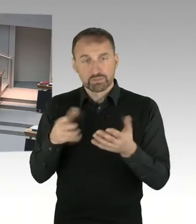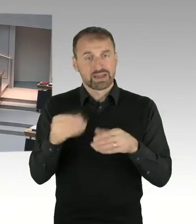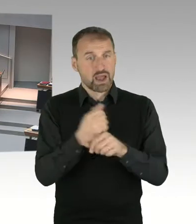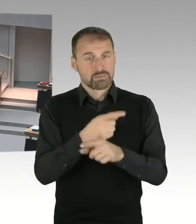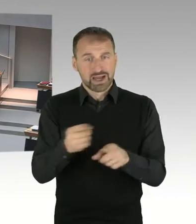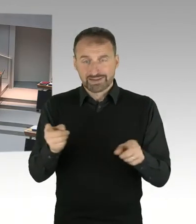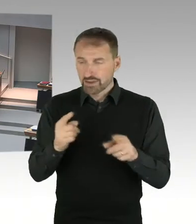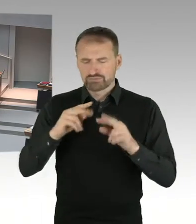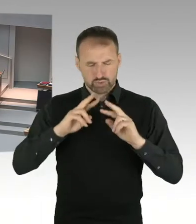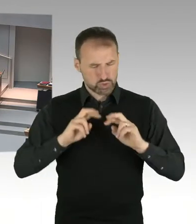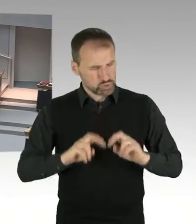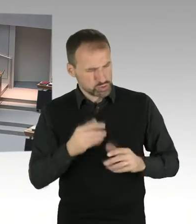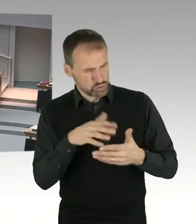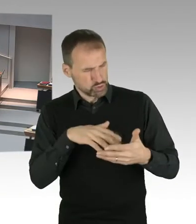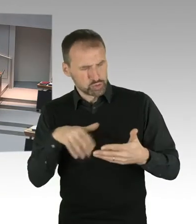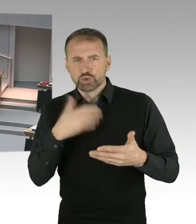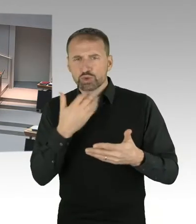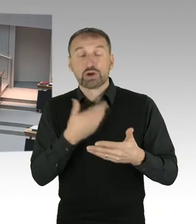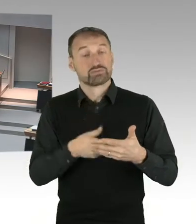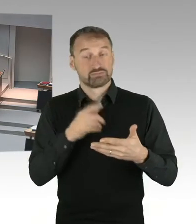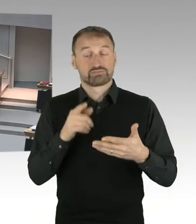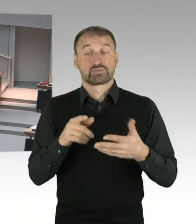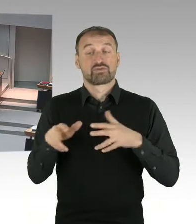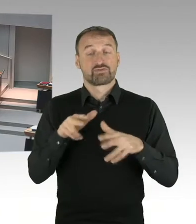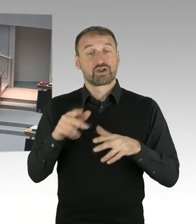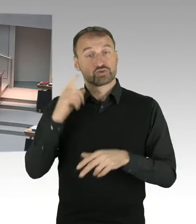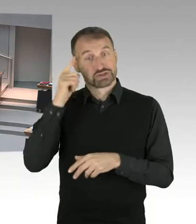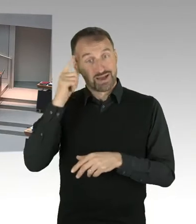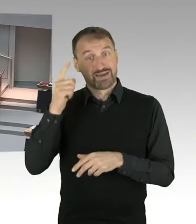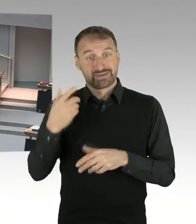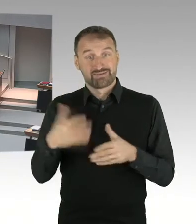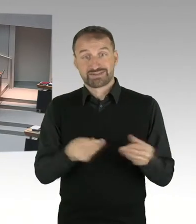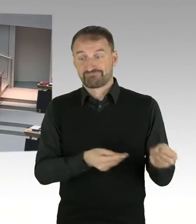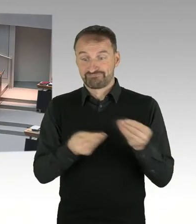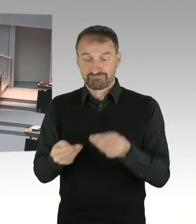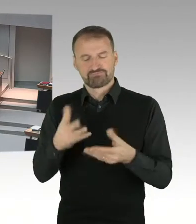der von Ihnen erwähnten Abberufung von Herrn Knabe als Vorstand, Mängel in der Führungskultur,